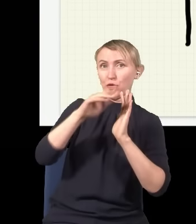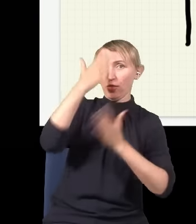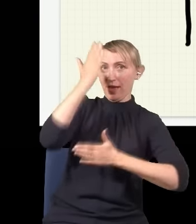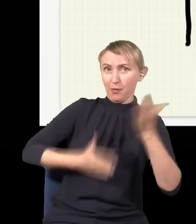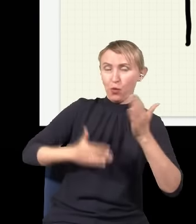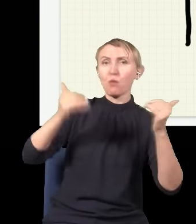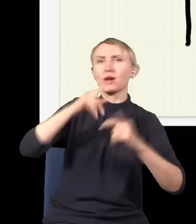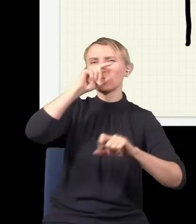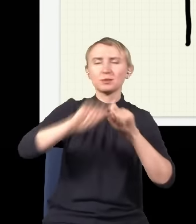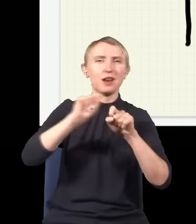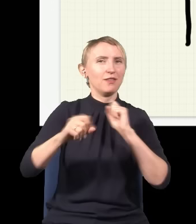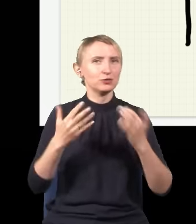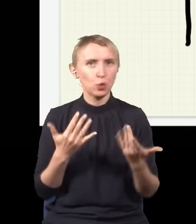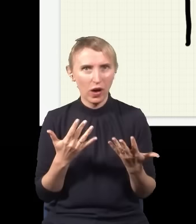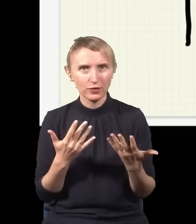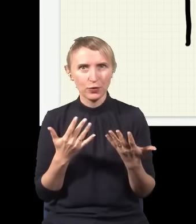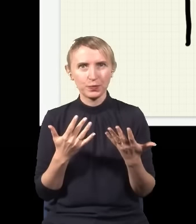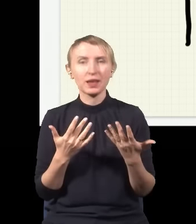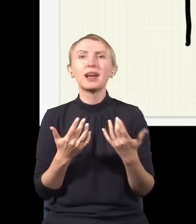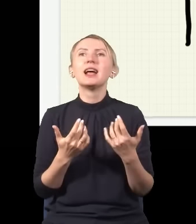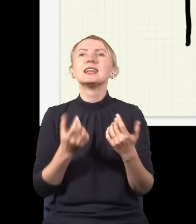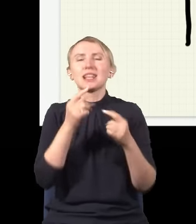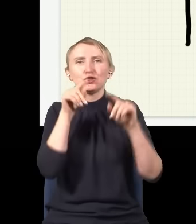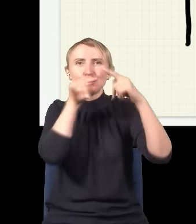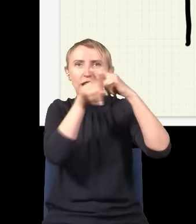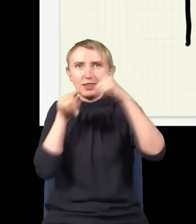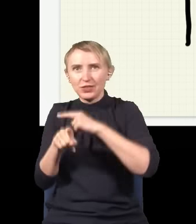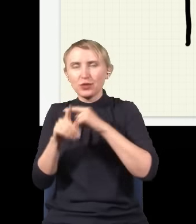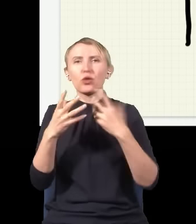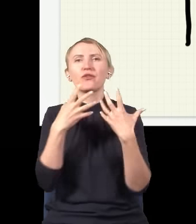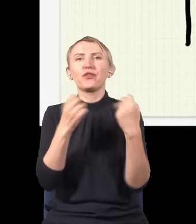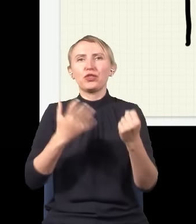to ja to mogę sprawdzić bardzo łatwo, mogę zaraz za tymi szczelinami postawić dwa detektory, jeden tutaj,